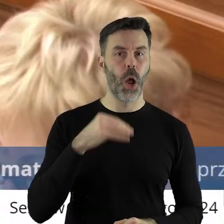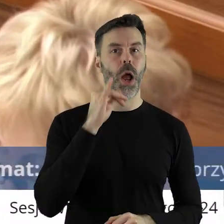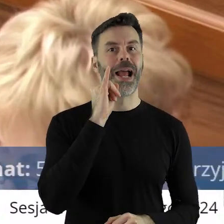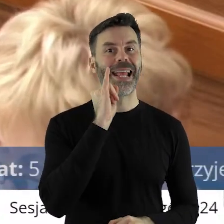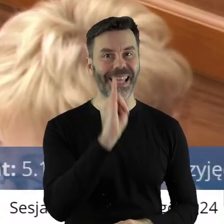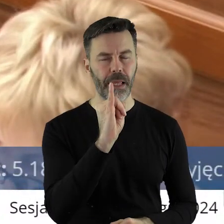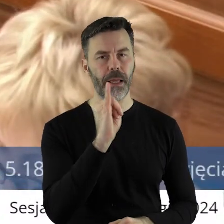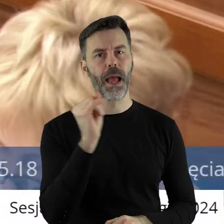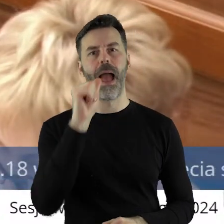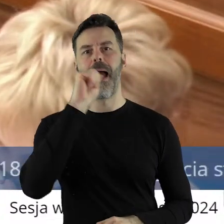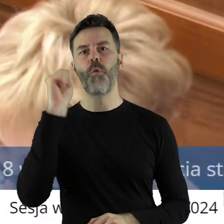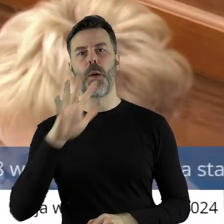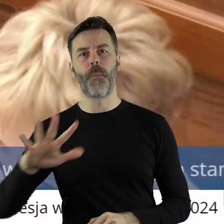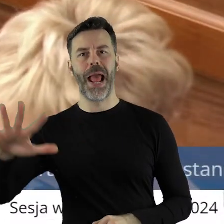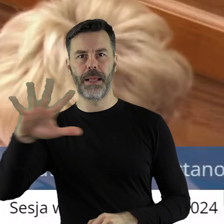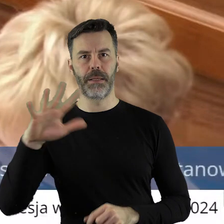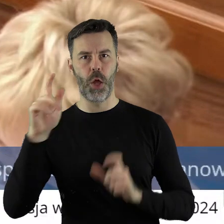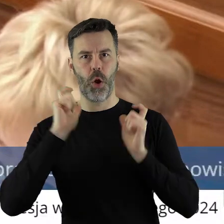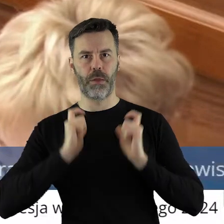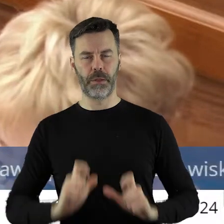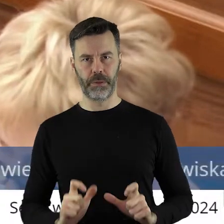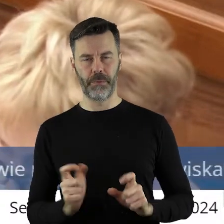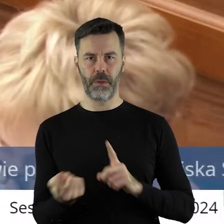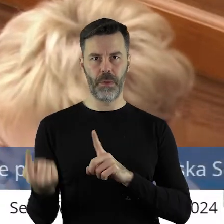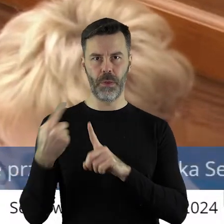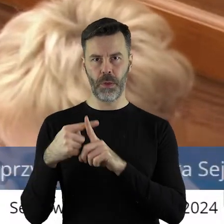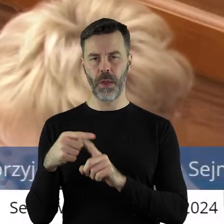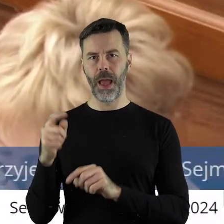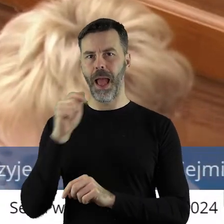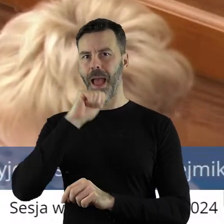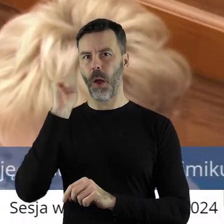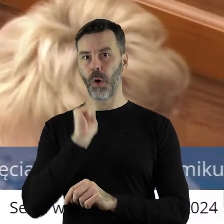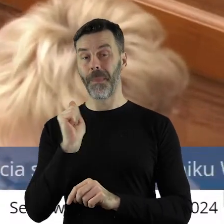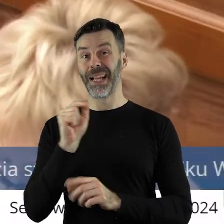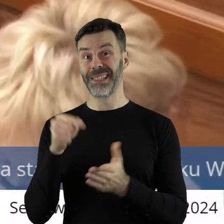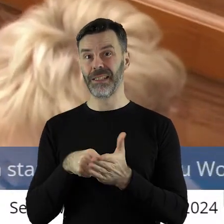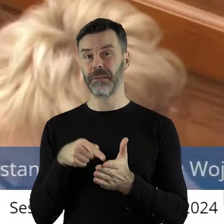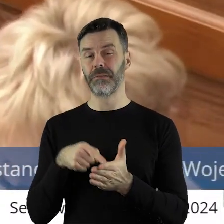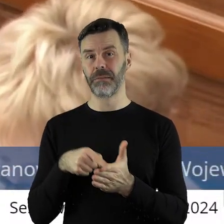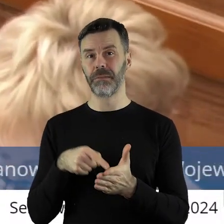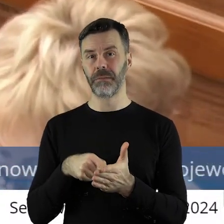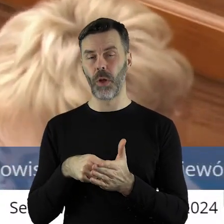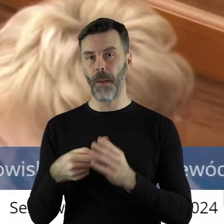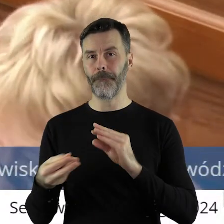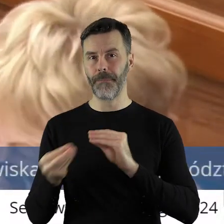bo to nie jest tylko nasz problem. I myślę, że takie stanowisko, które tą